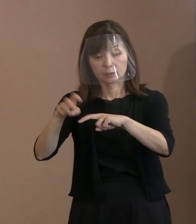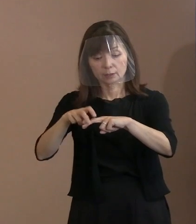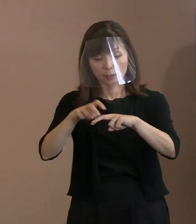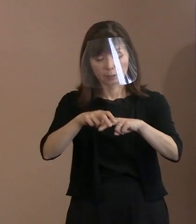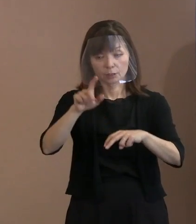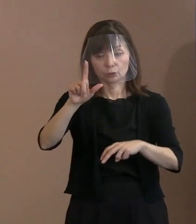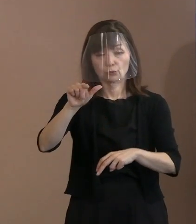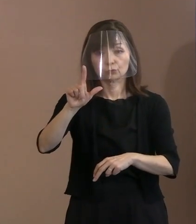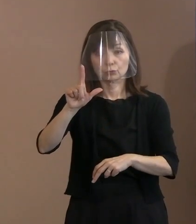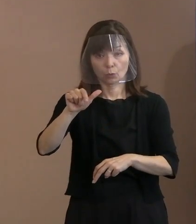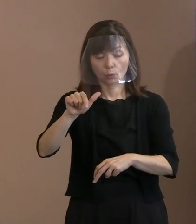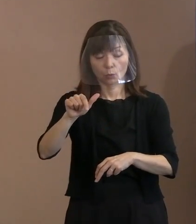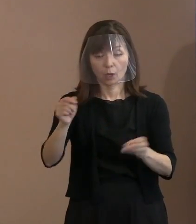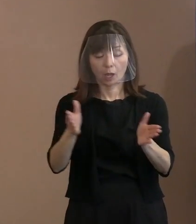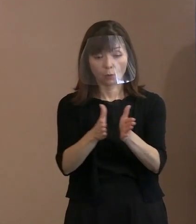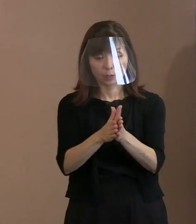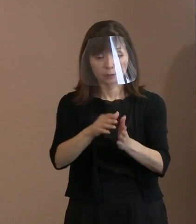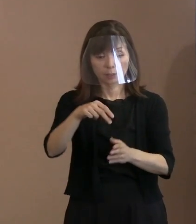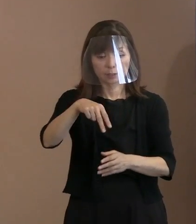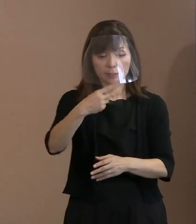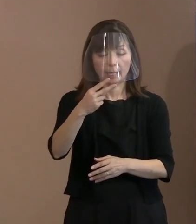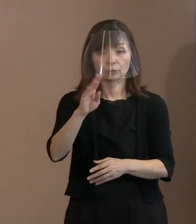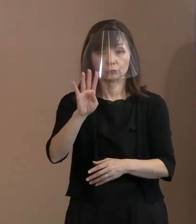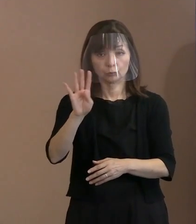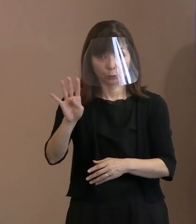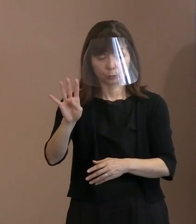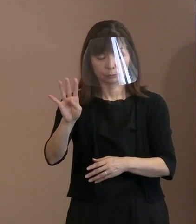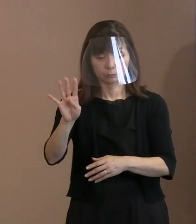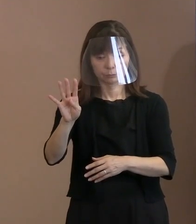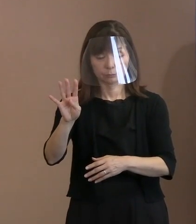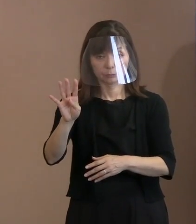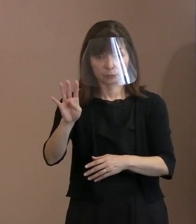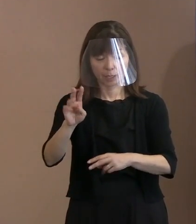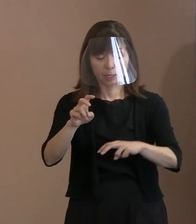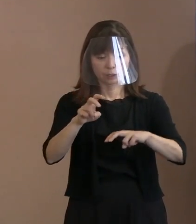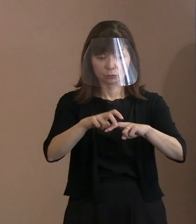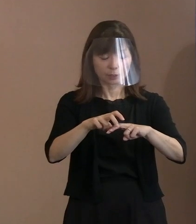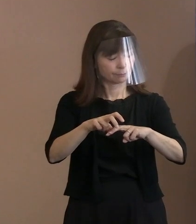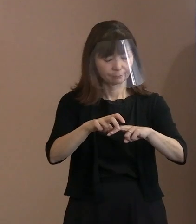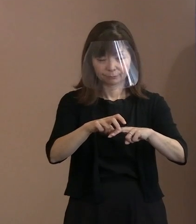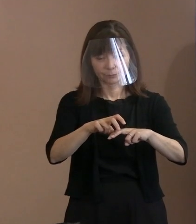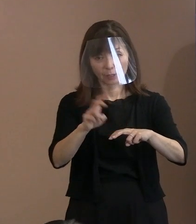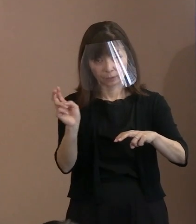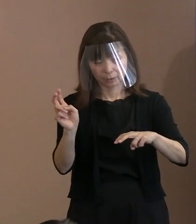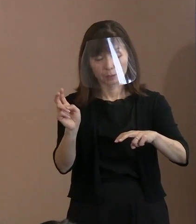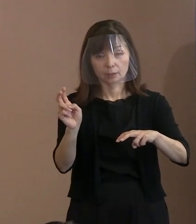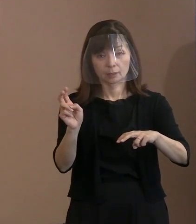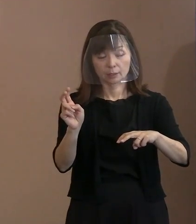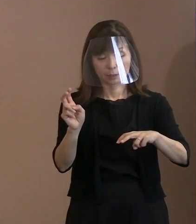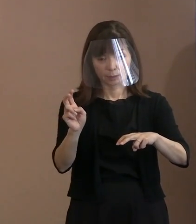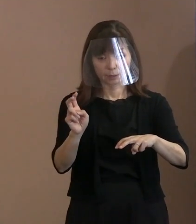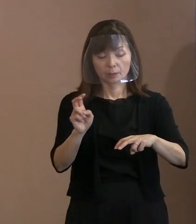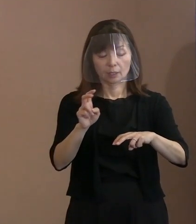合わせて204席出席辞退 というふうになっていますので､